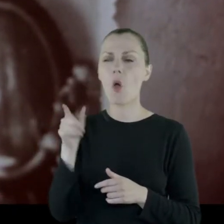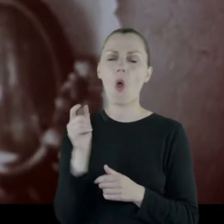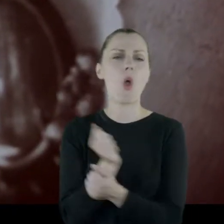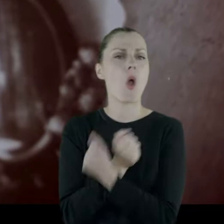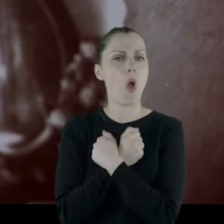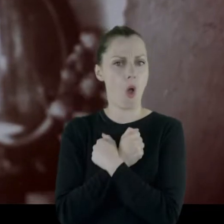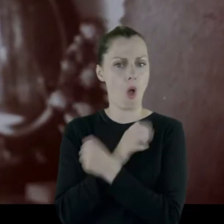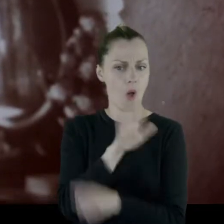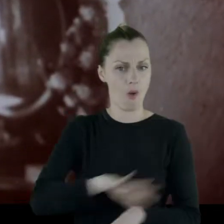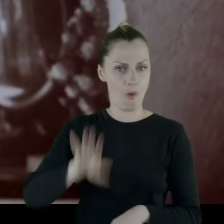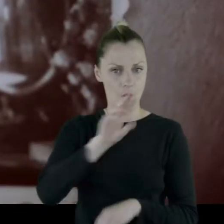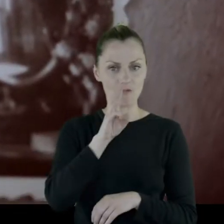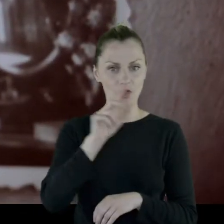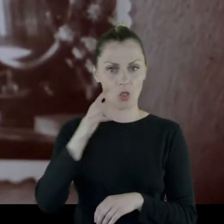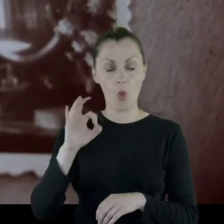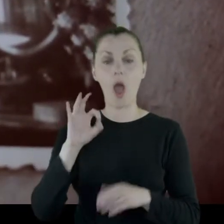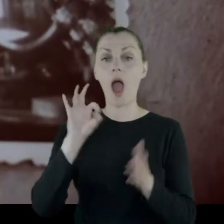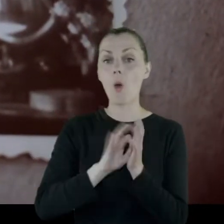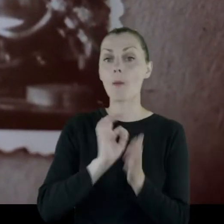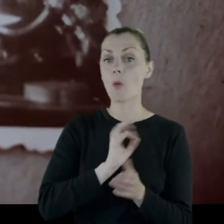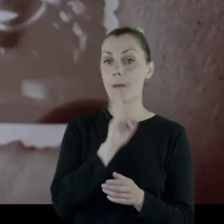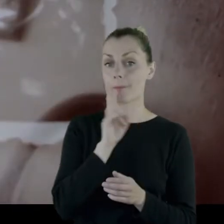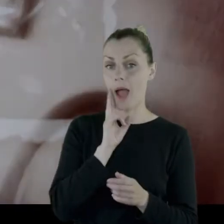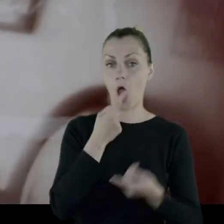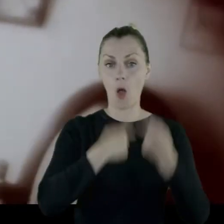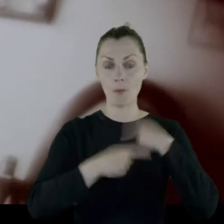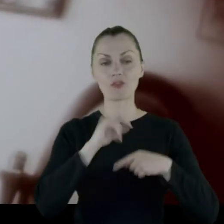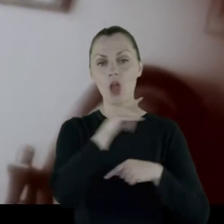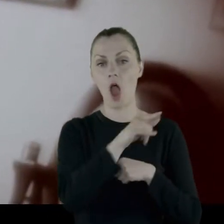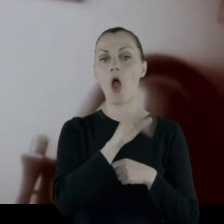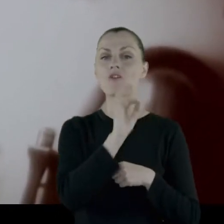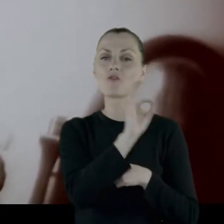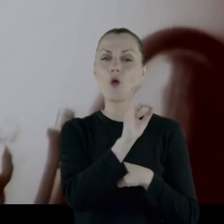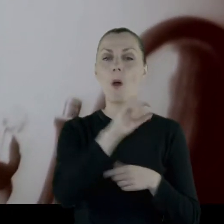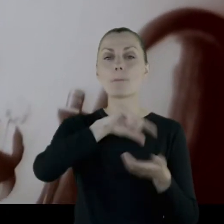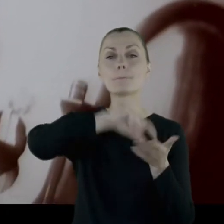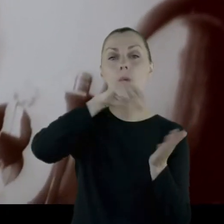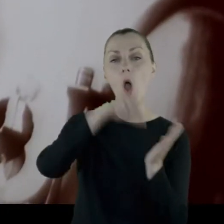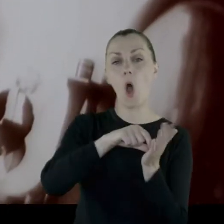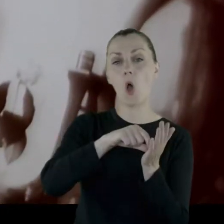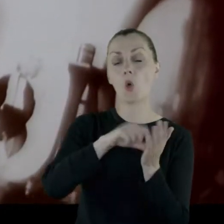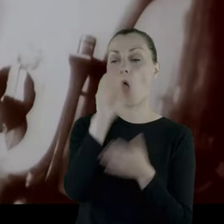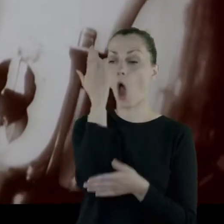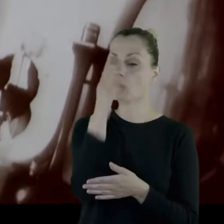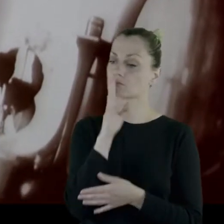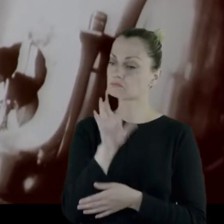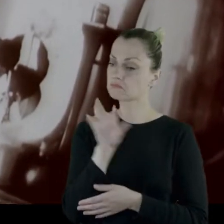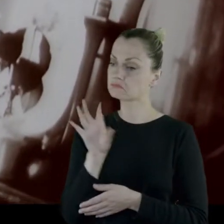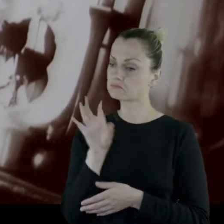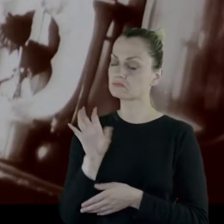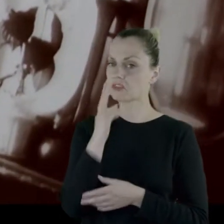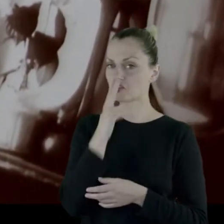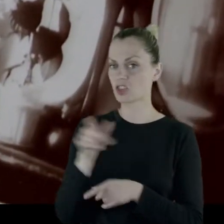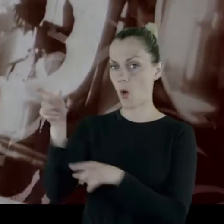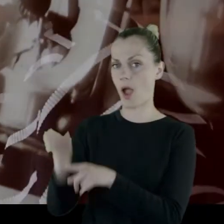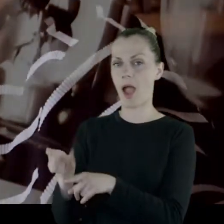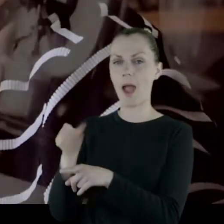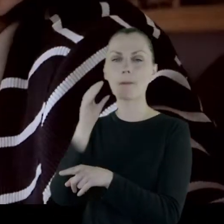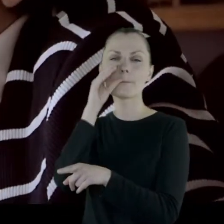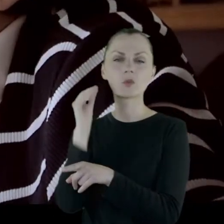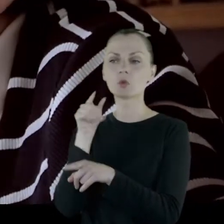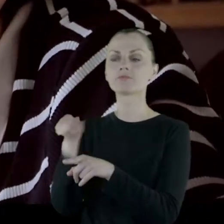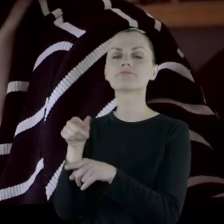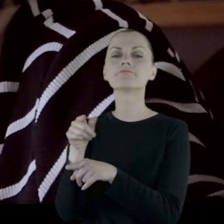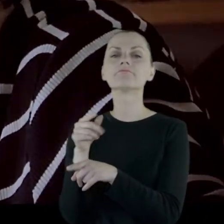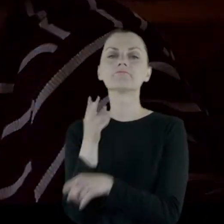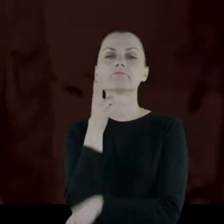I mama mi opowiadała, że jak stała w oknie swojego panieńskiego pokoiku, to widziała jak Piłsudski stoi, pali papierosa